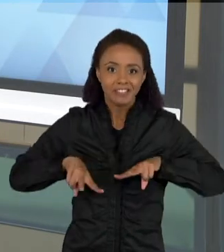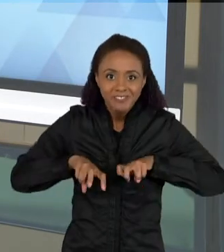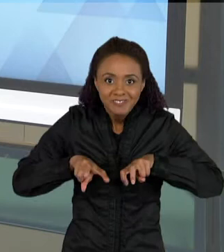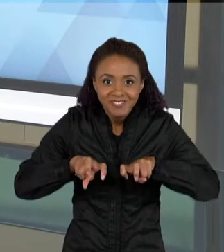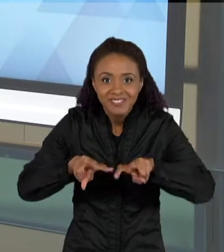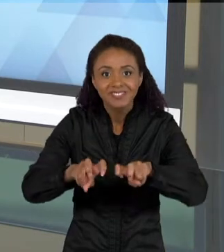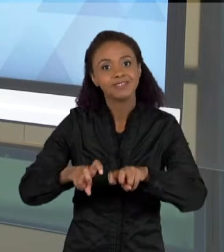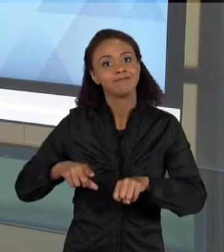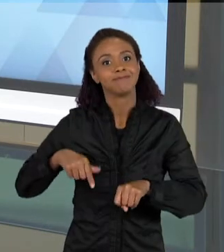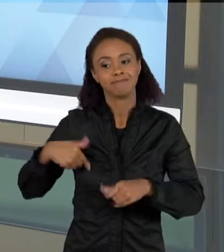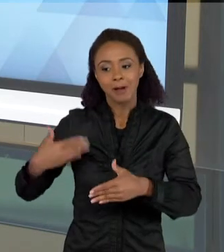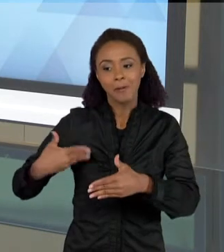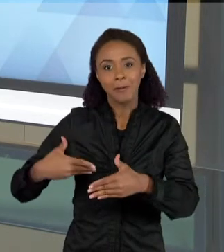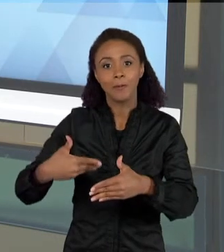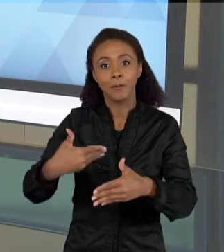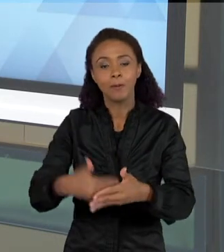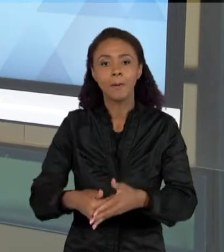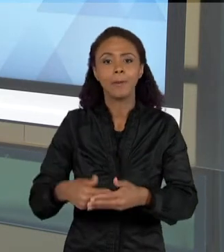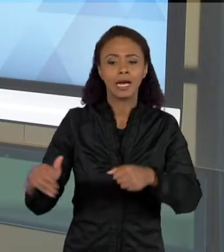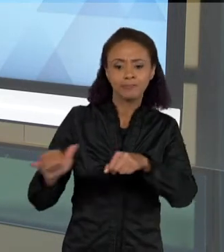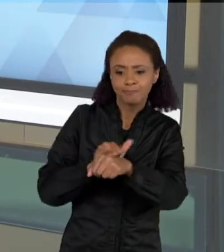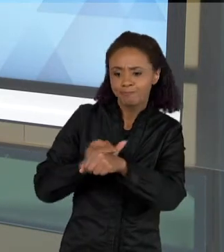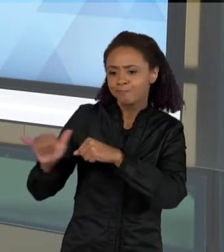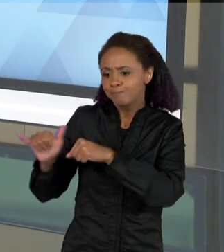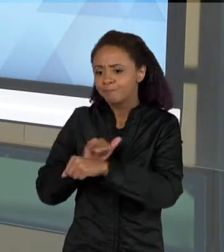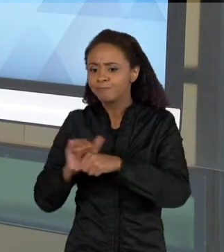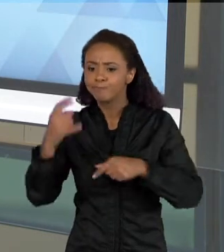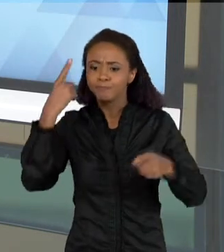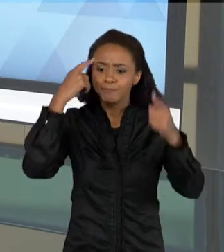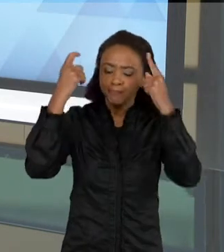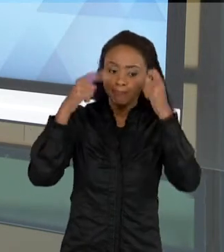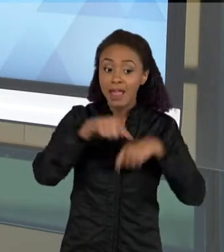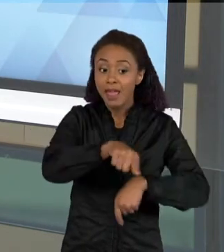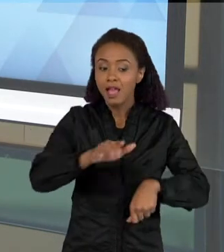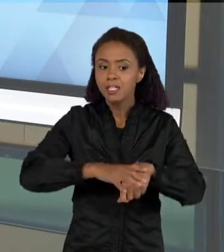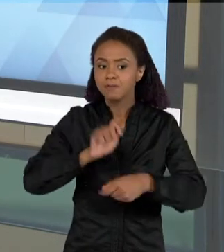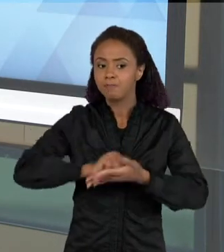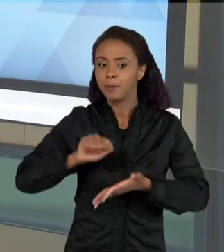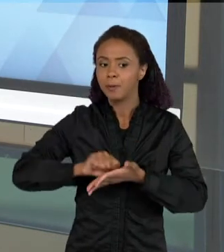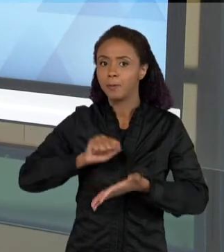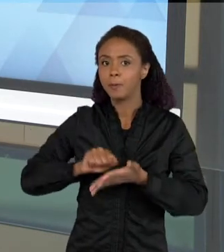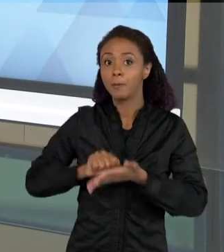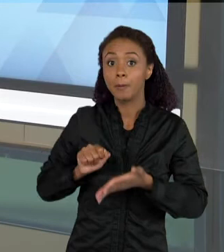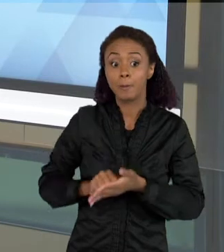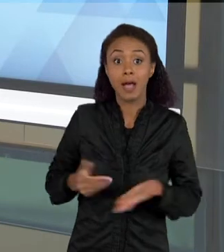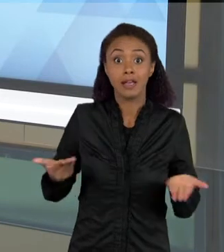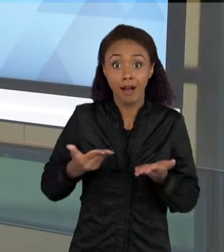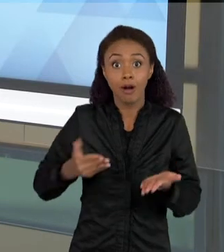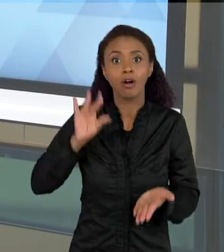FOI CRIANDO VÁRIAS ESTRATÉGIAS DE PRODUÇÃO ESCRITA, PARA QUE ELA CHEGASSE NESSE MOMENTO, E ELA APRESENTASSE UM